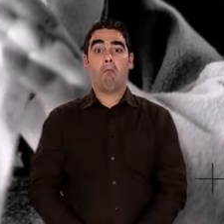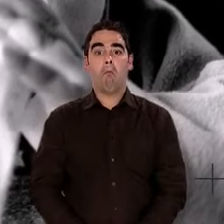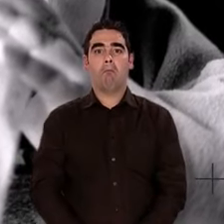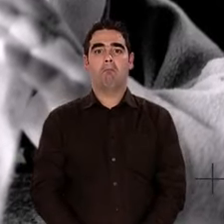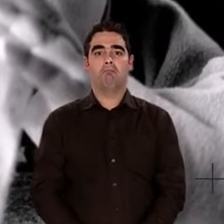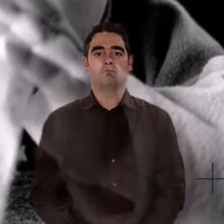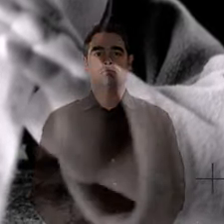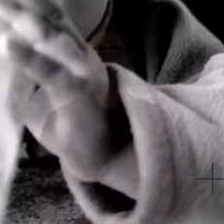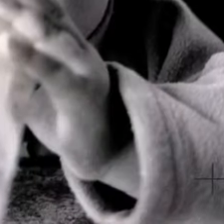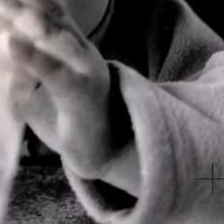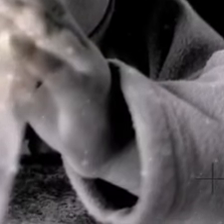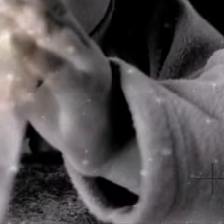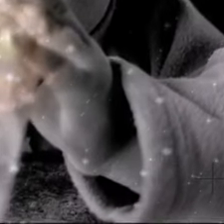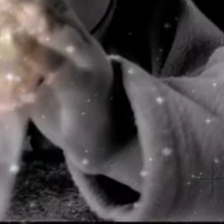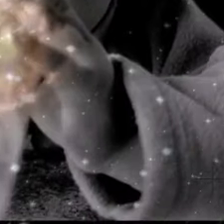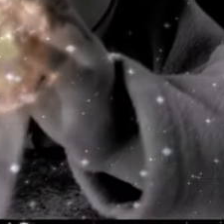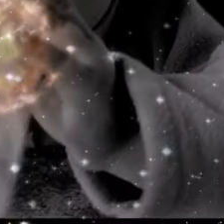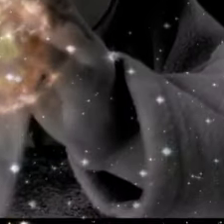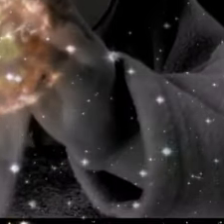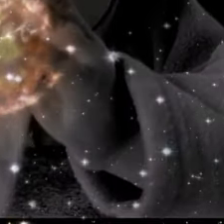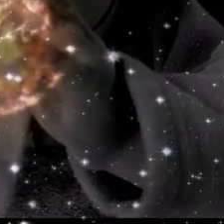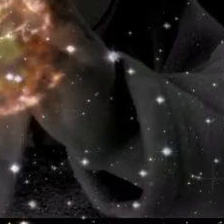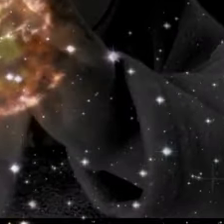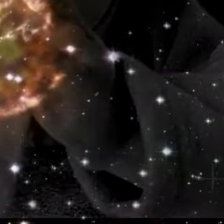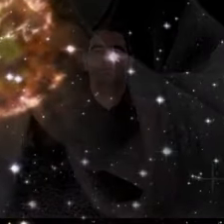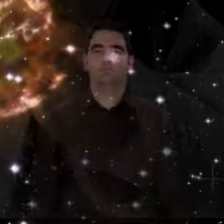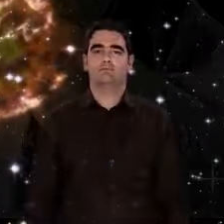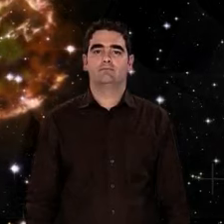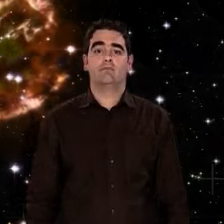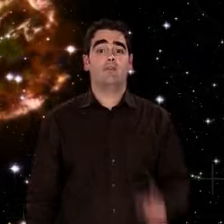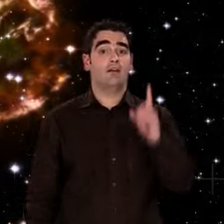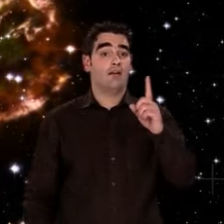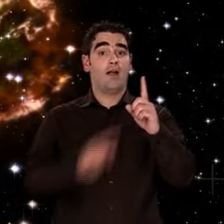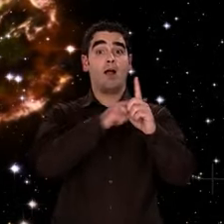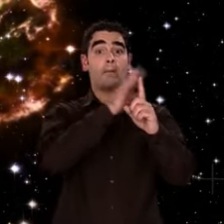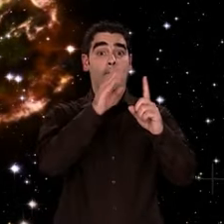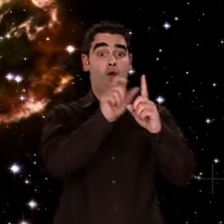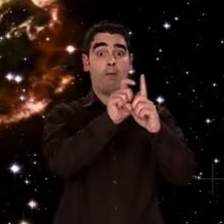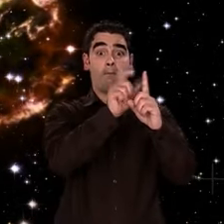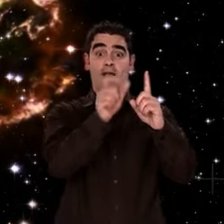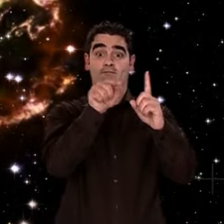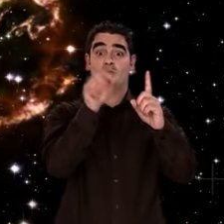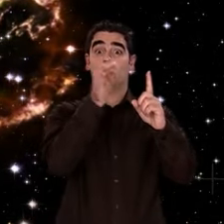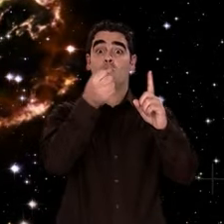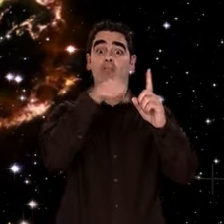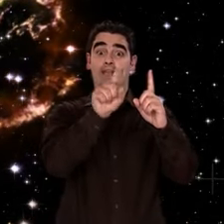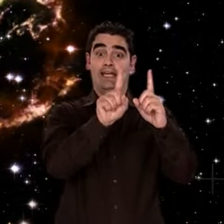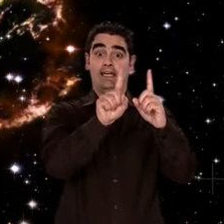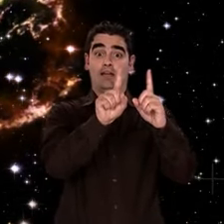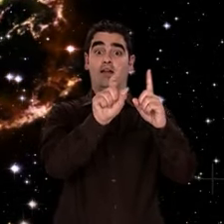et aussi s'abreuver au cœur des étoiles. C'est notre histoire, elle est cohérente, argumentée,